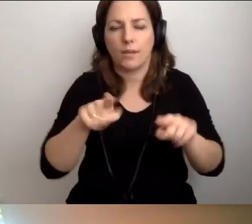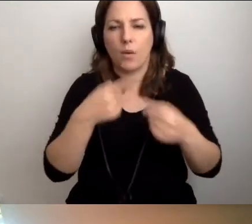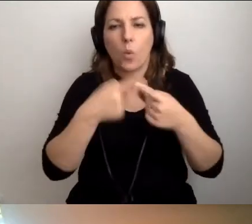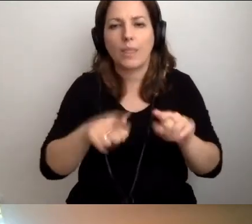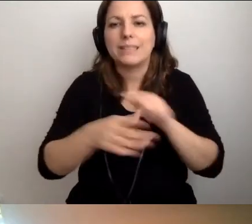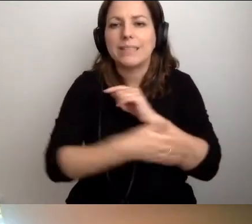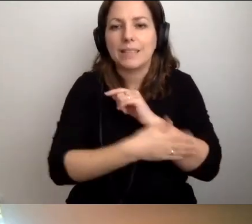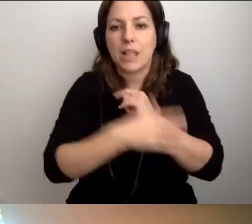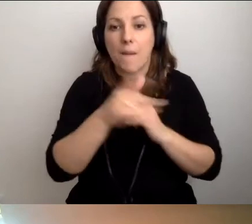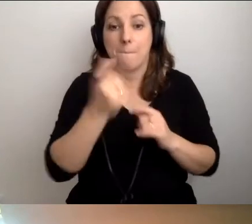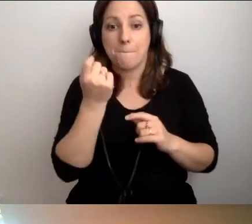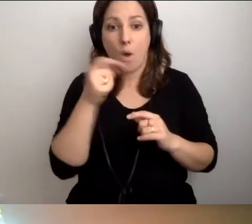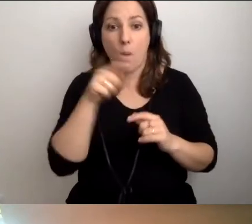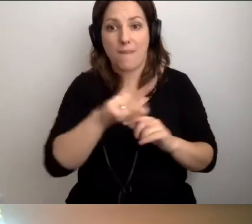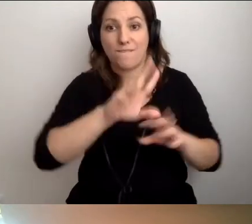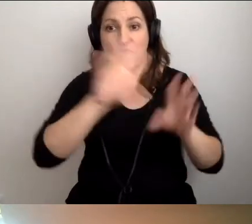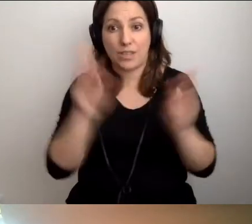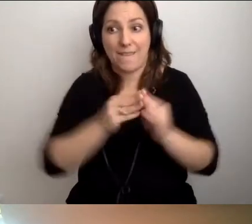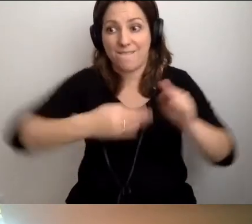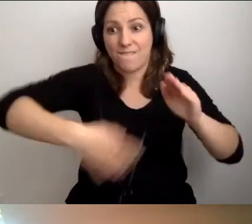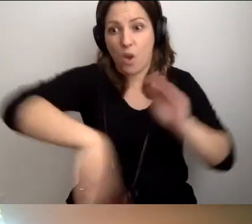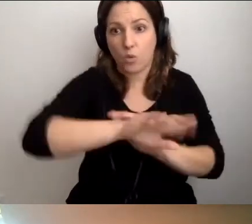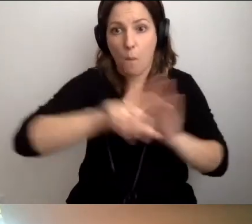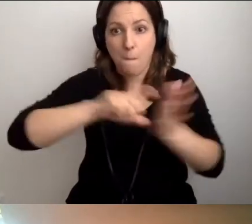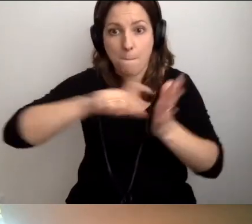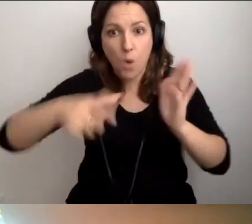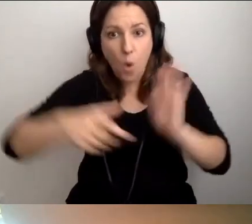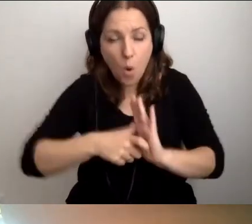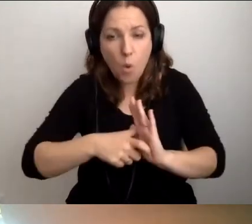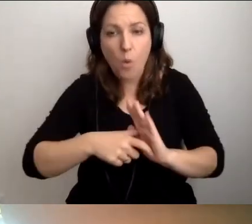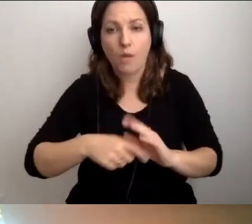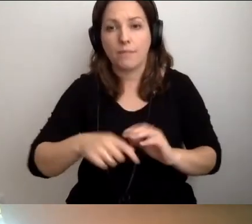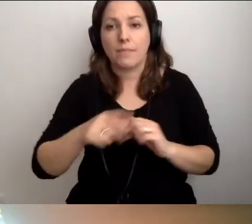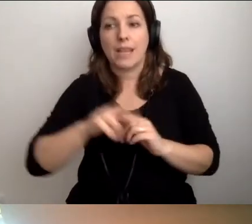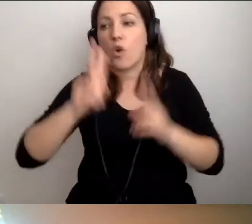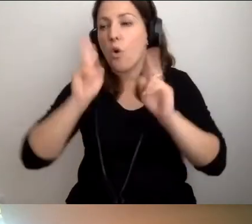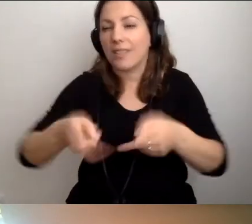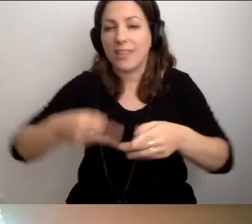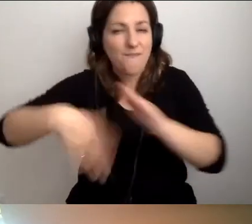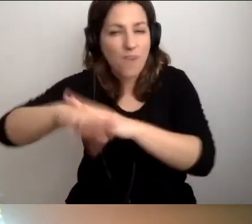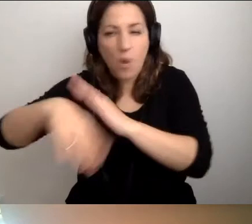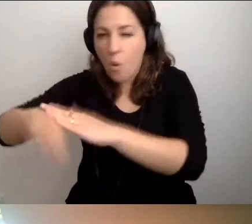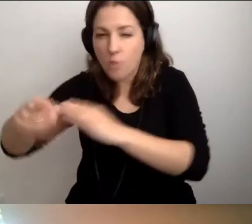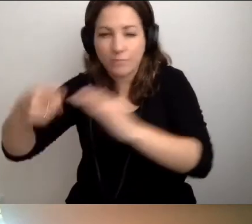Że kiedy wszyscy wychodzą z pokojów i szybko się przemieszczają,